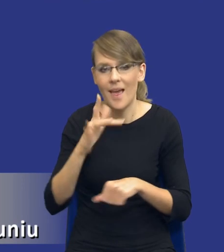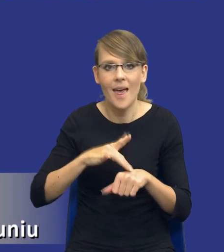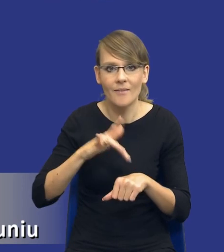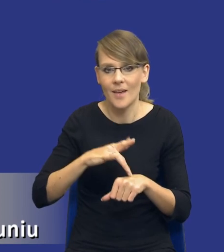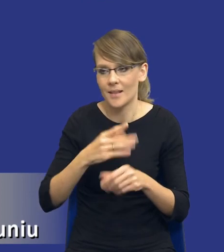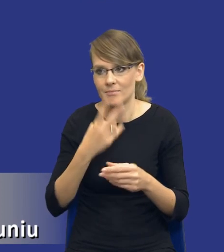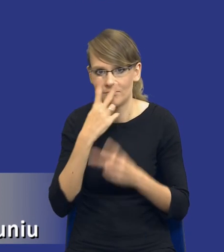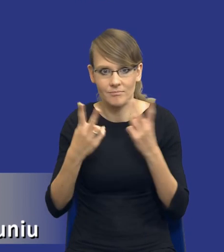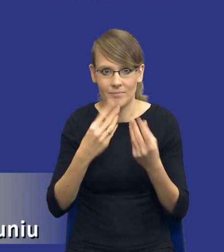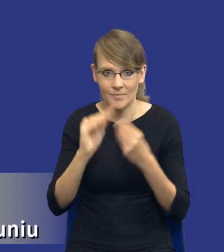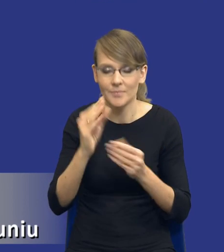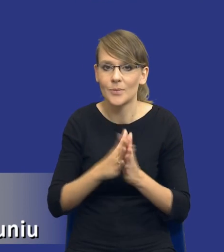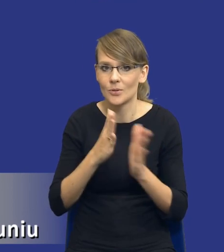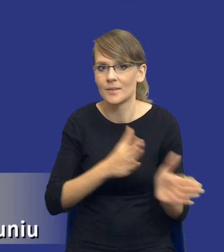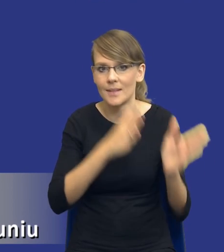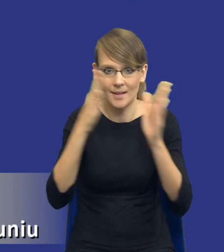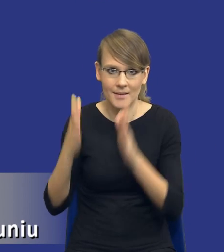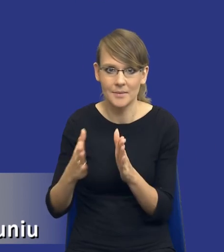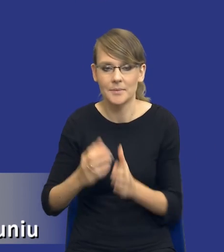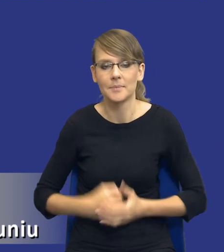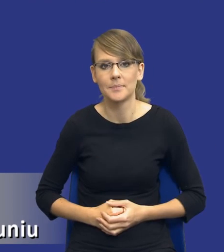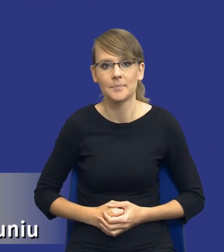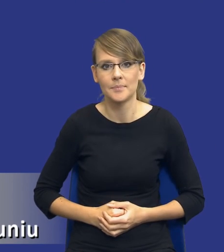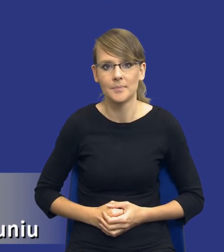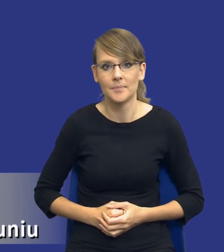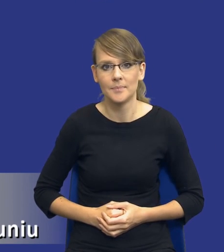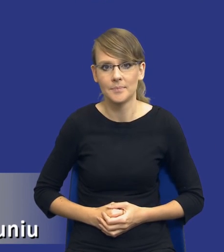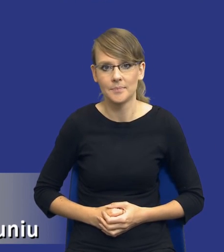Jeżeli mógłbym prosić o zmianę na kolejny slajd.